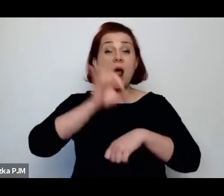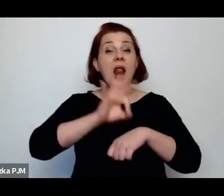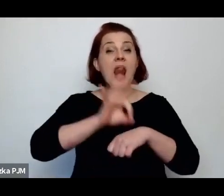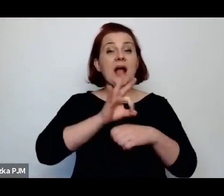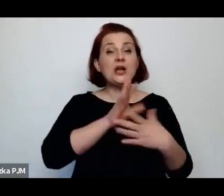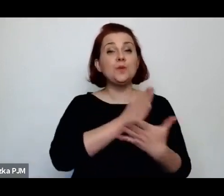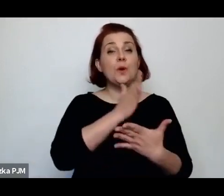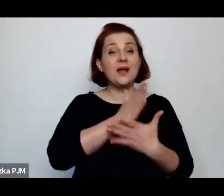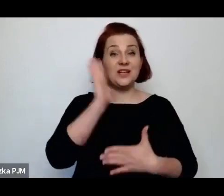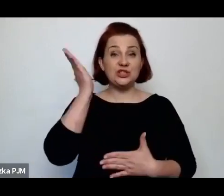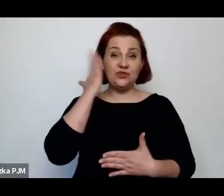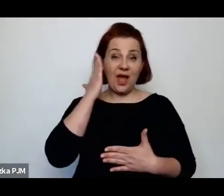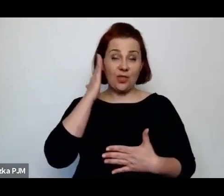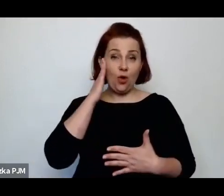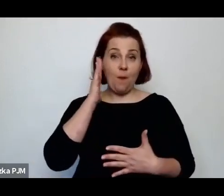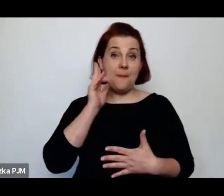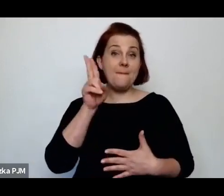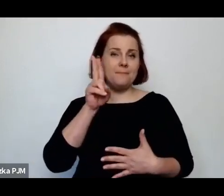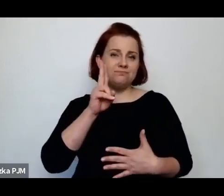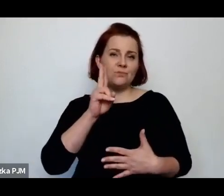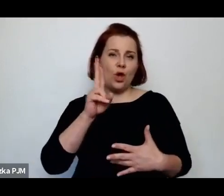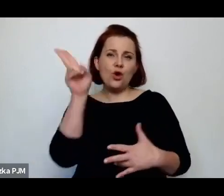Wiemy po prostu o konkretnych prostytutkach